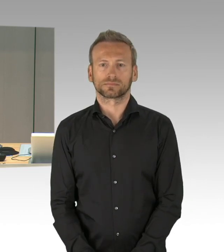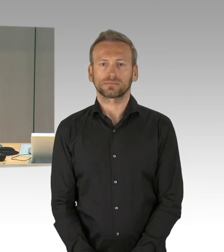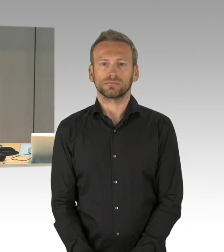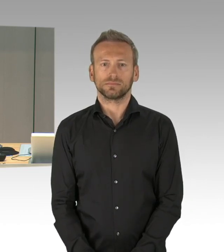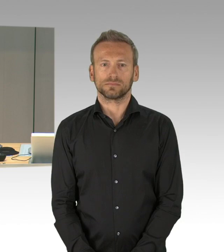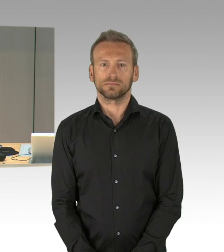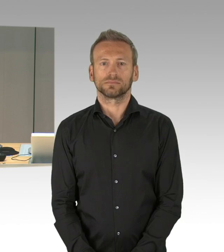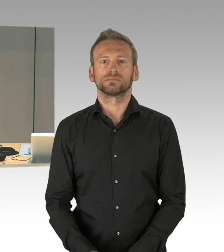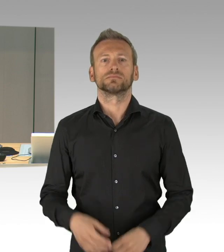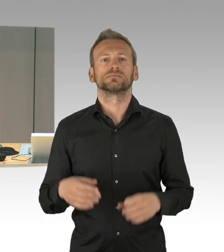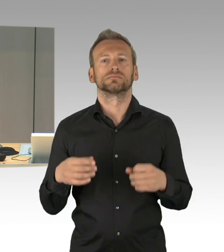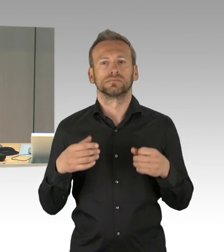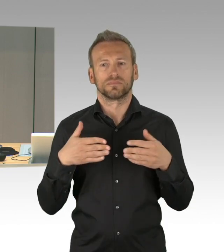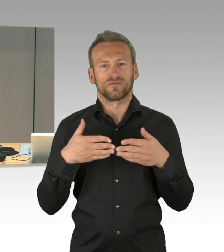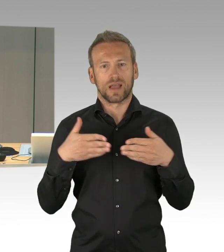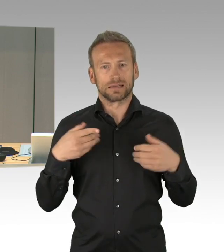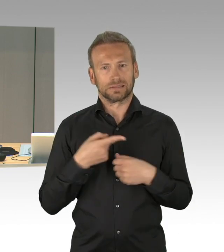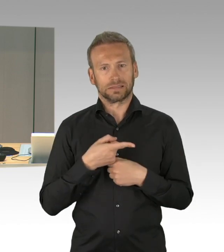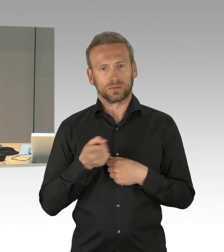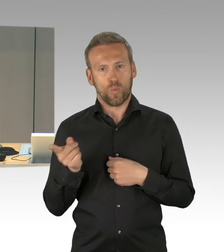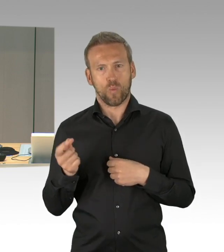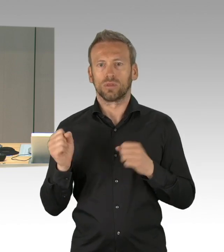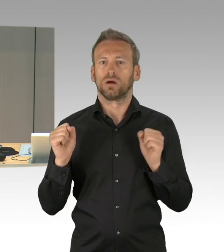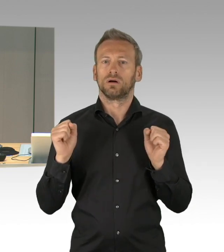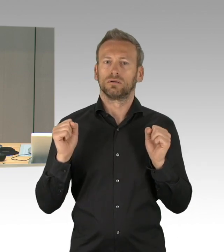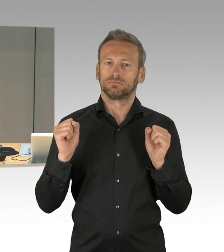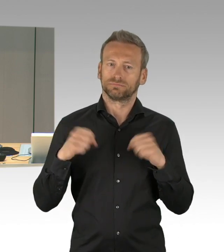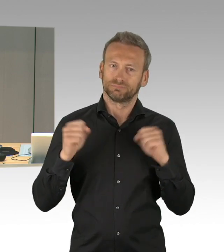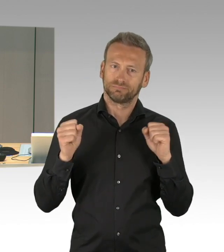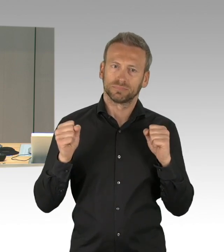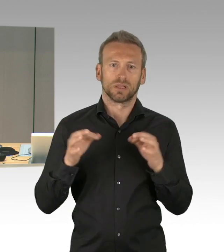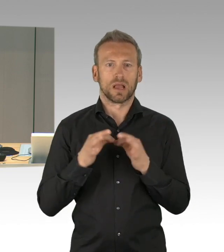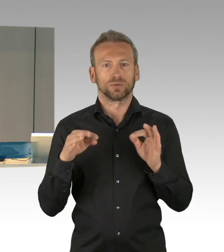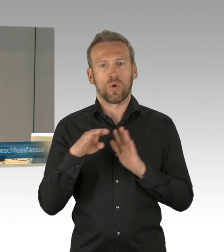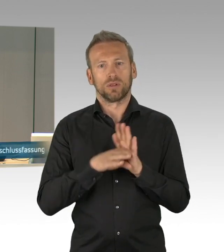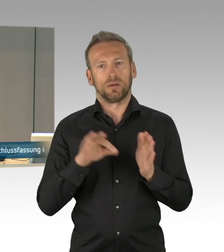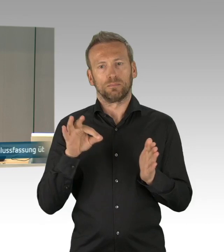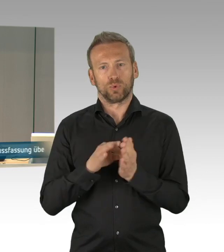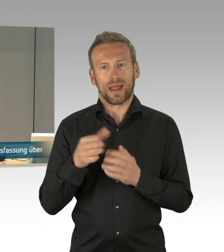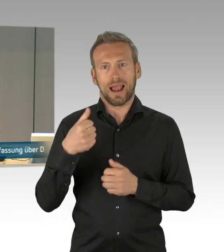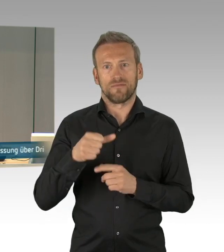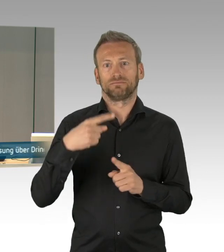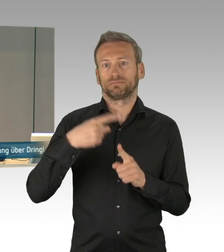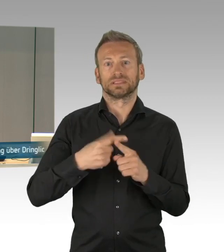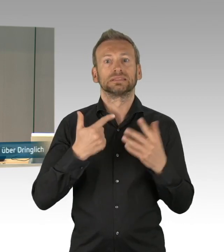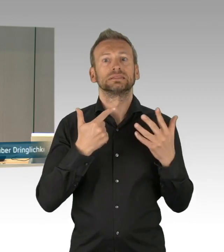auf Drucksache 18/2642 „Erlöst und vernichtet zugleich - 75. Jahrestag des Kriegsendes,